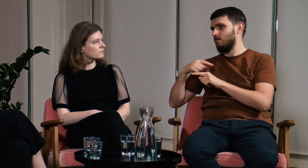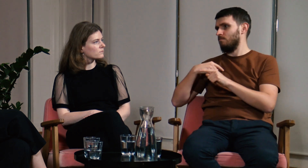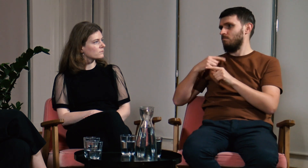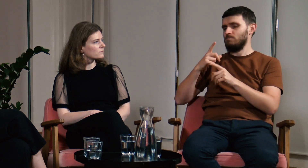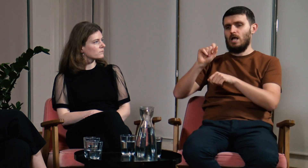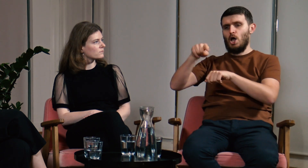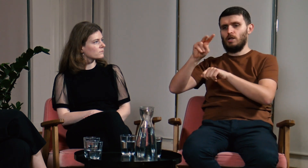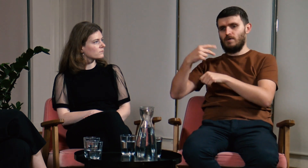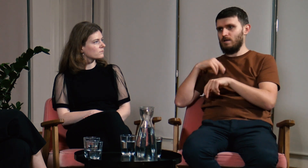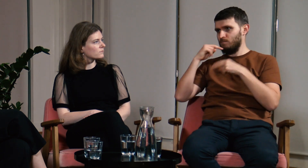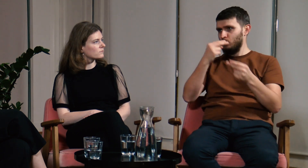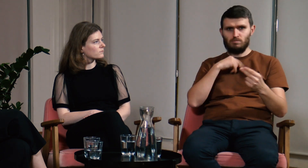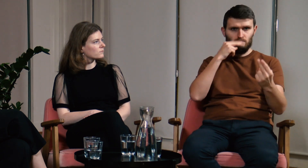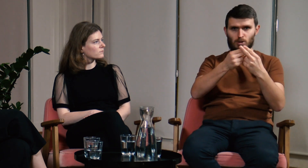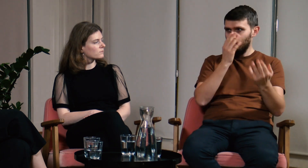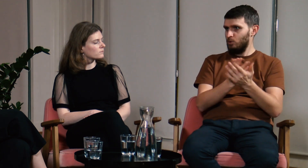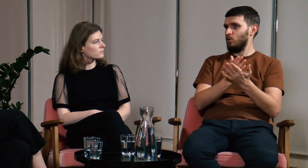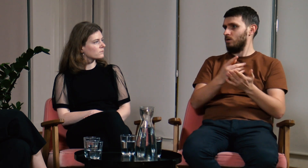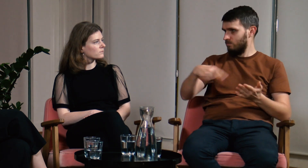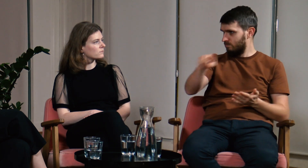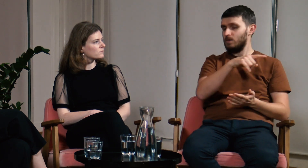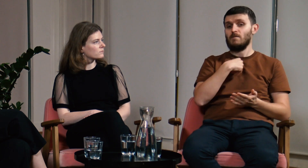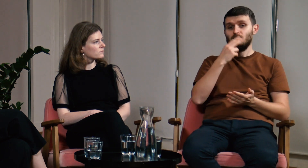i po godzinie, dwóch wracałem do konkretnej osoby ze sprawdzonymi informacjami.